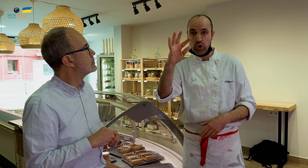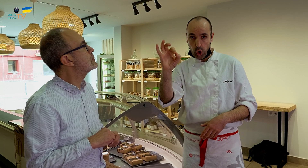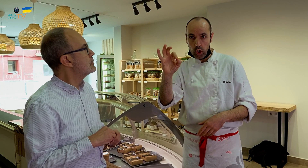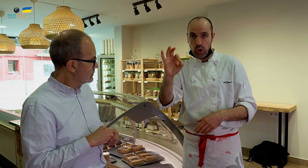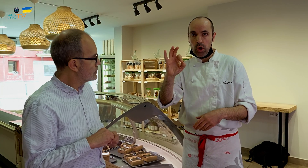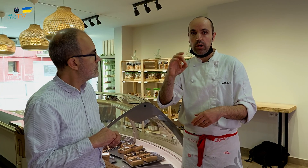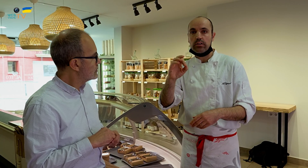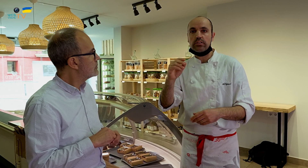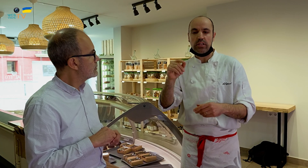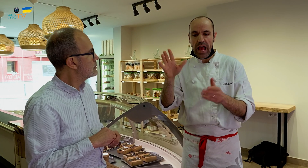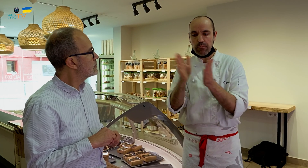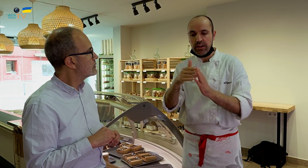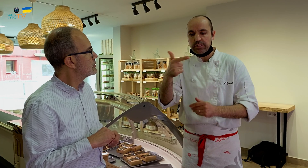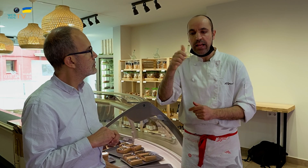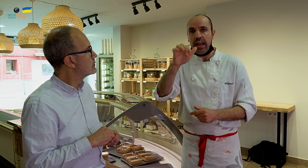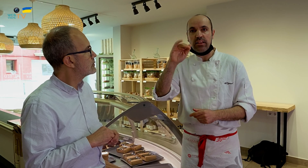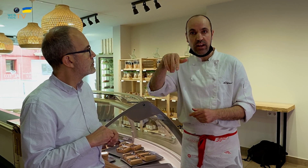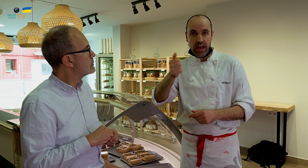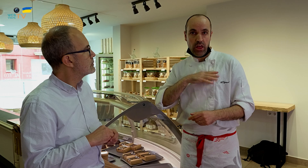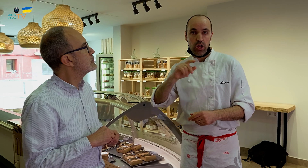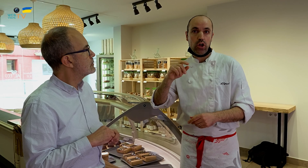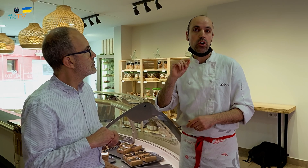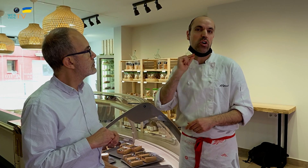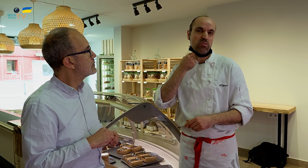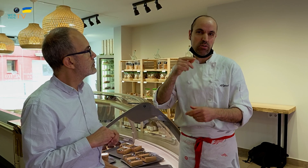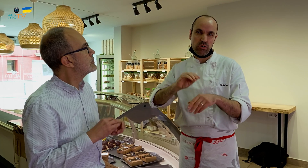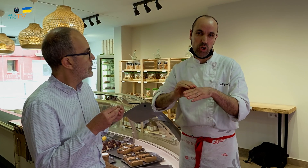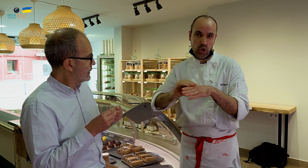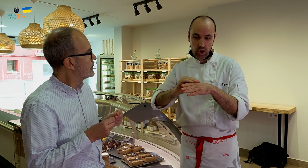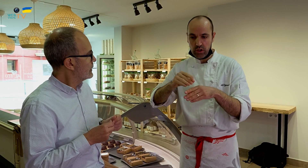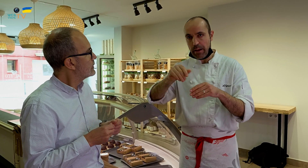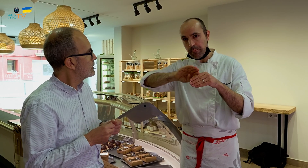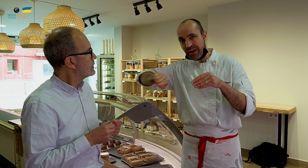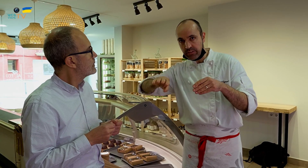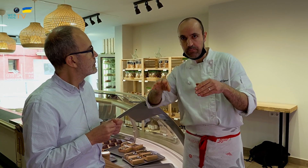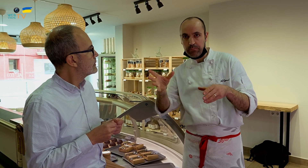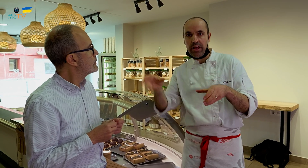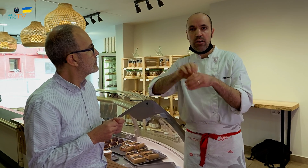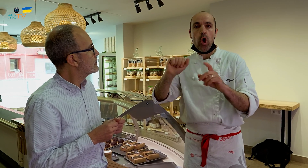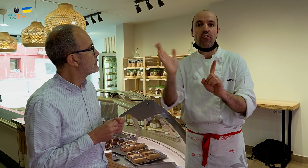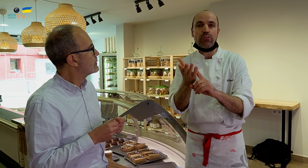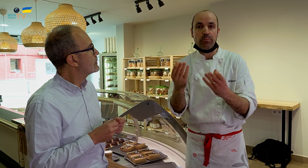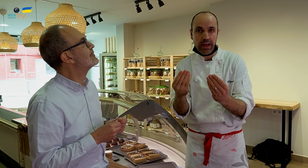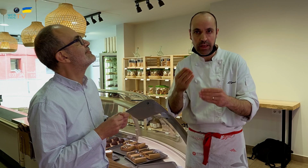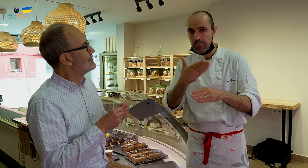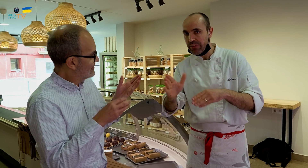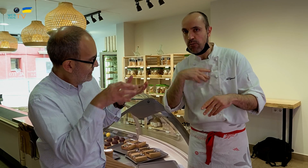con gelatina y ron o alcohol aparte para que no le afecte la humedad.